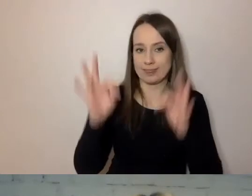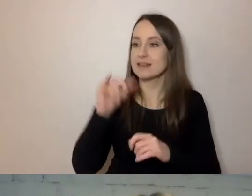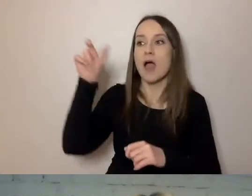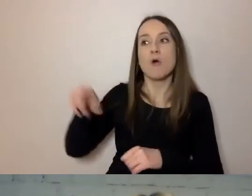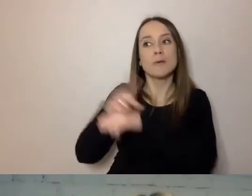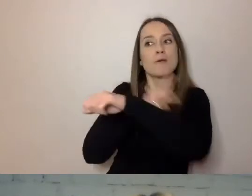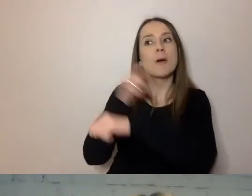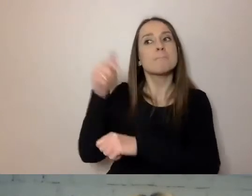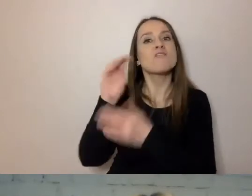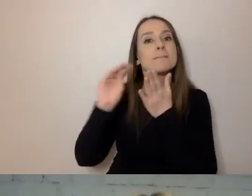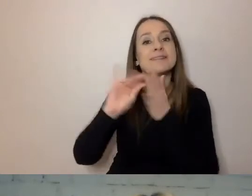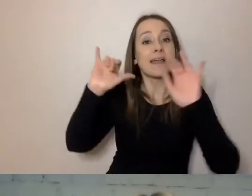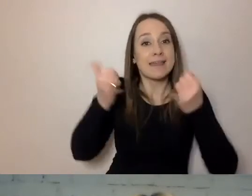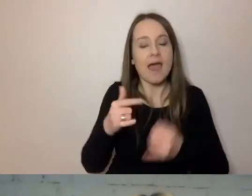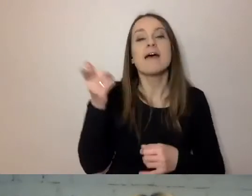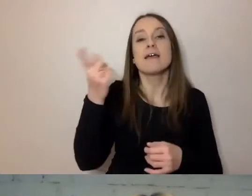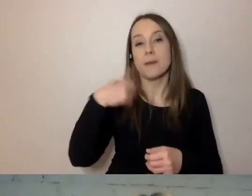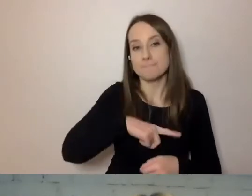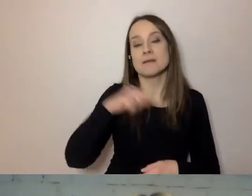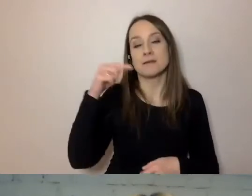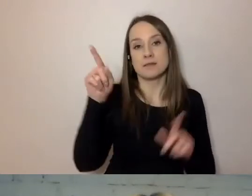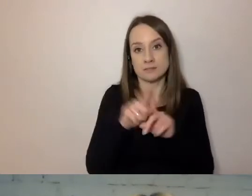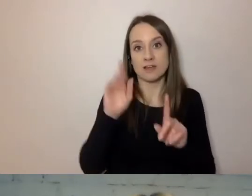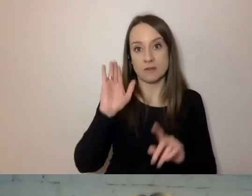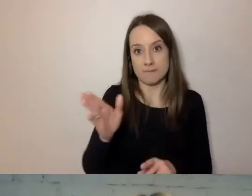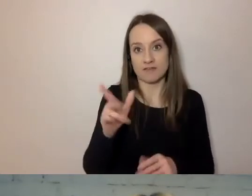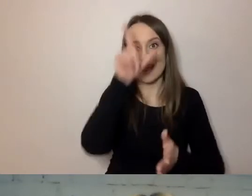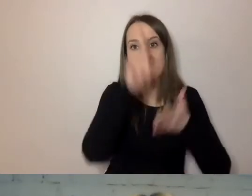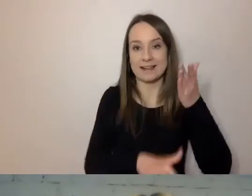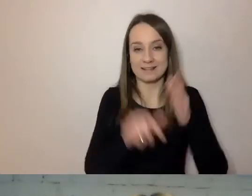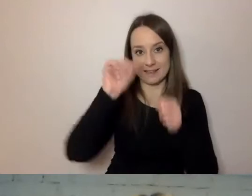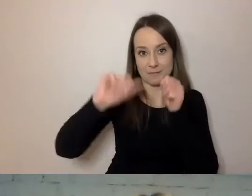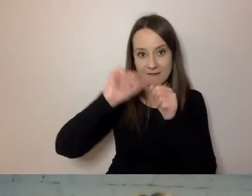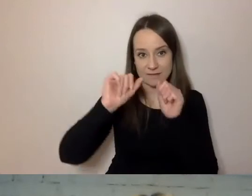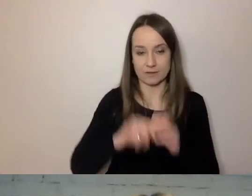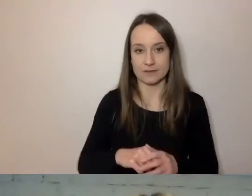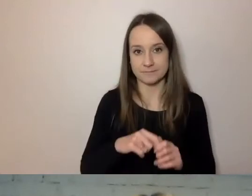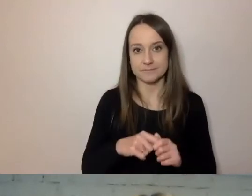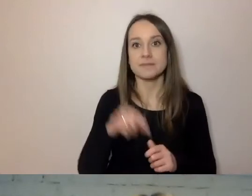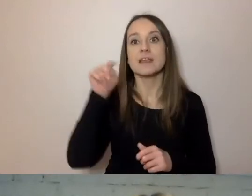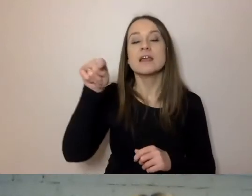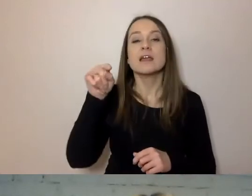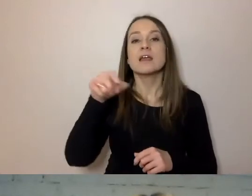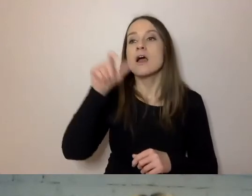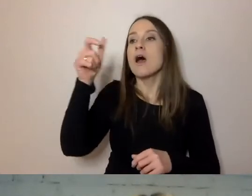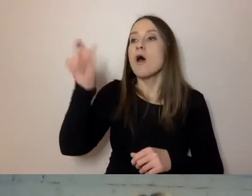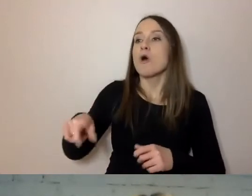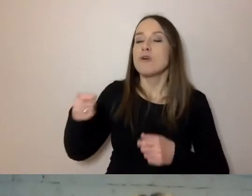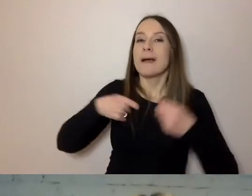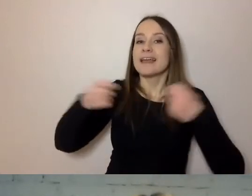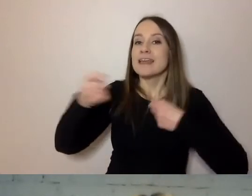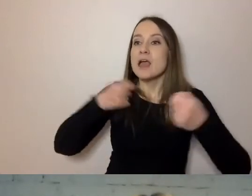Będziemy też mieli listę sprawdzającą, jak ma kierownik sprawdzać te dokumenty.